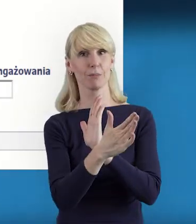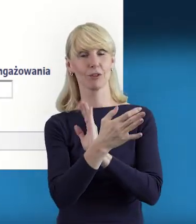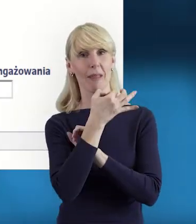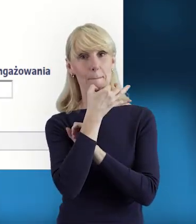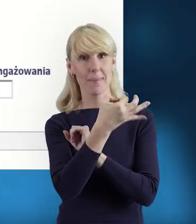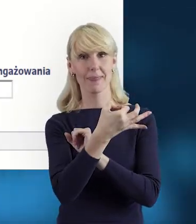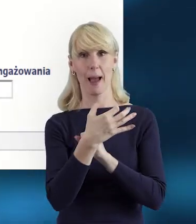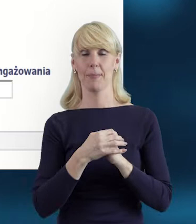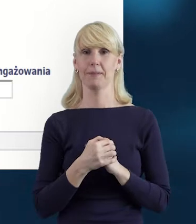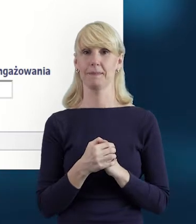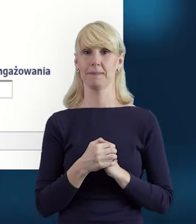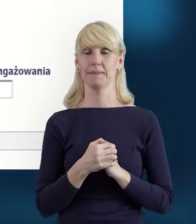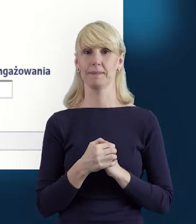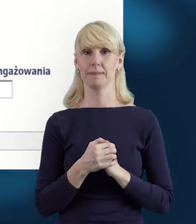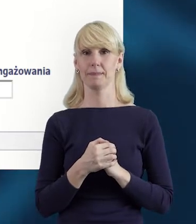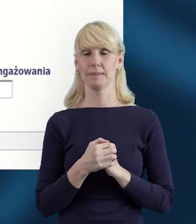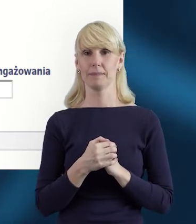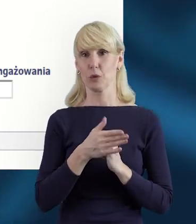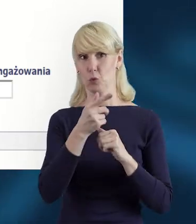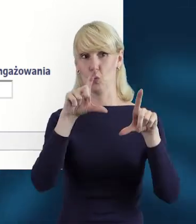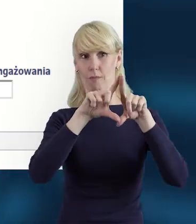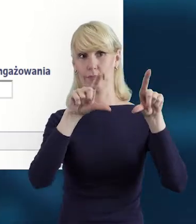właśnie poprzez korespondencję